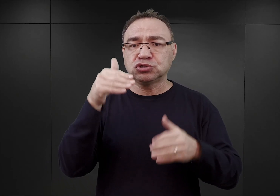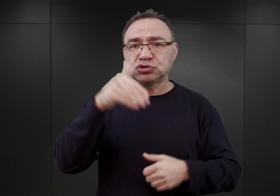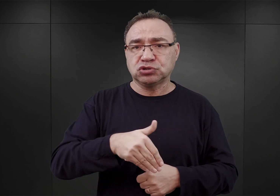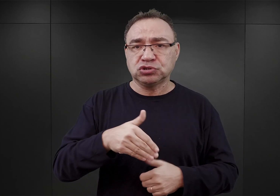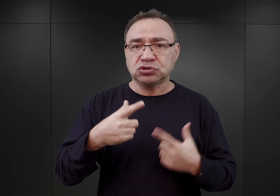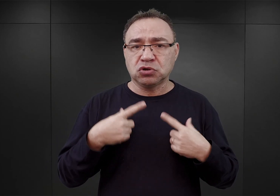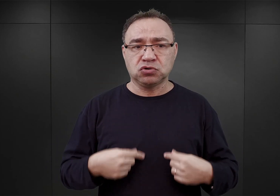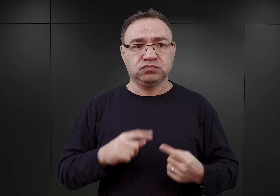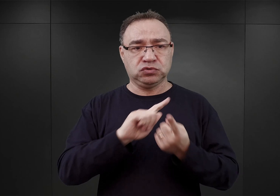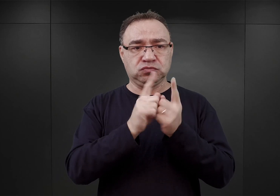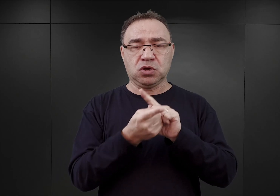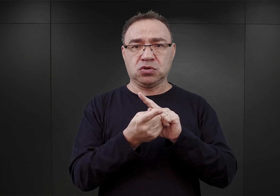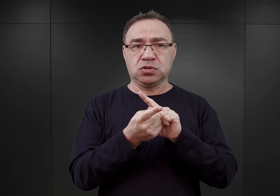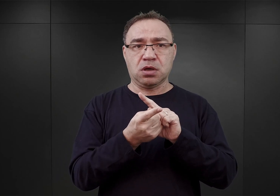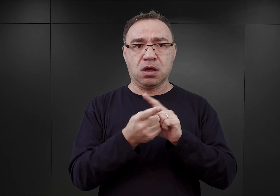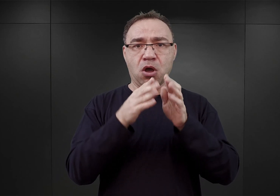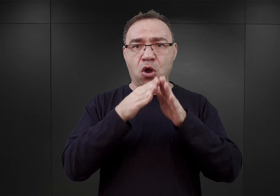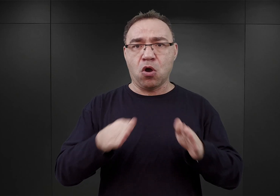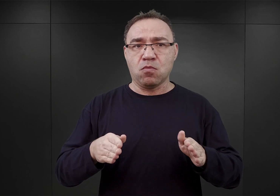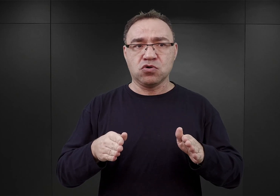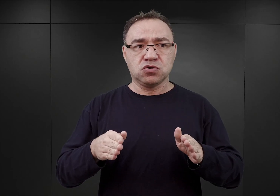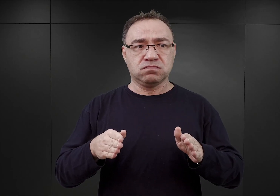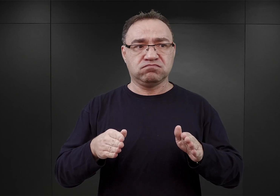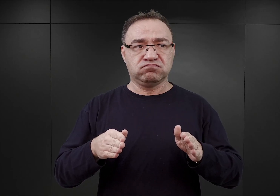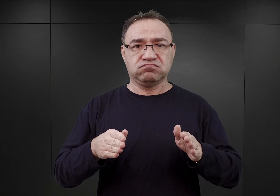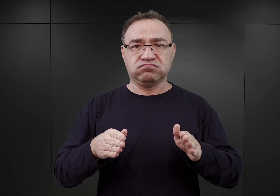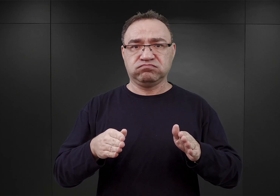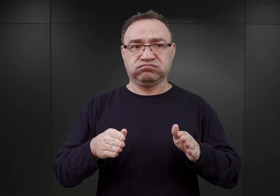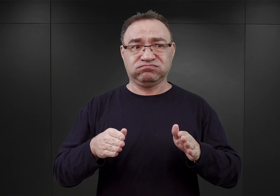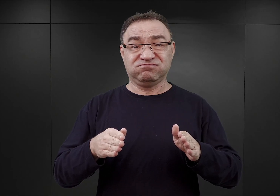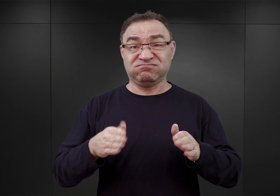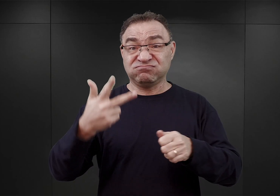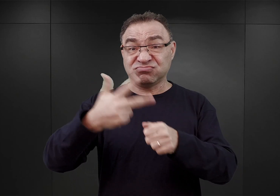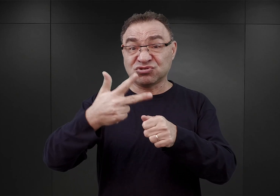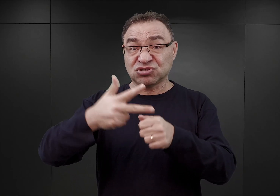został zmieniony na obóz, który miał pomieścić 30 000 więźniów